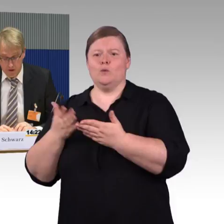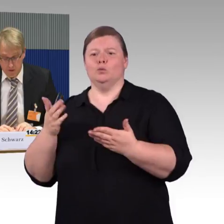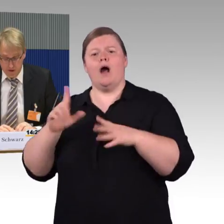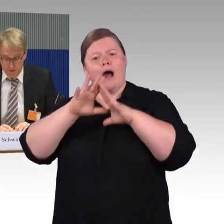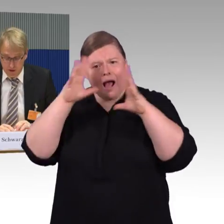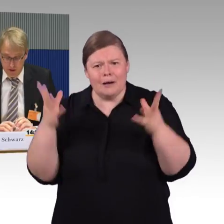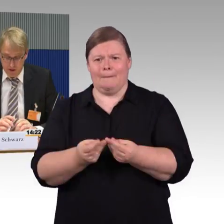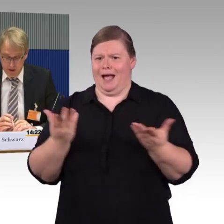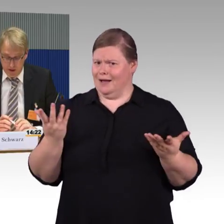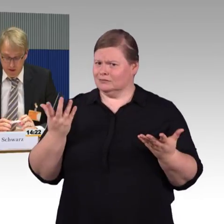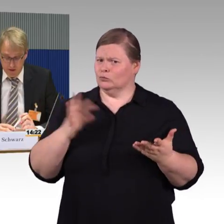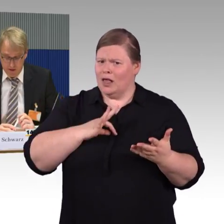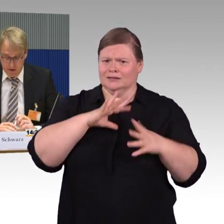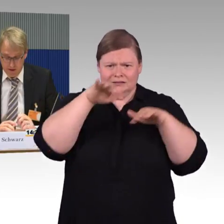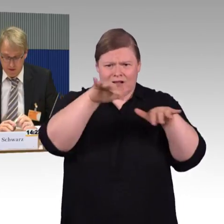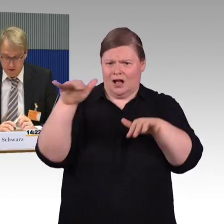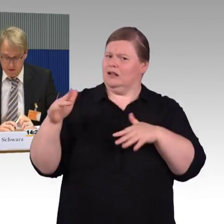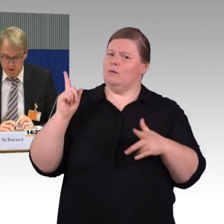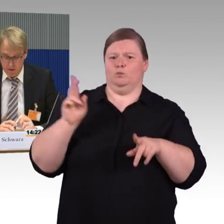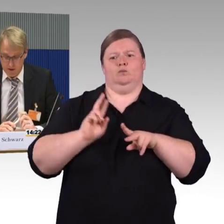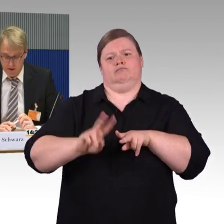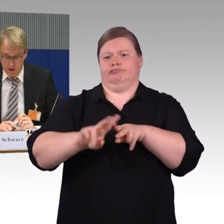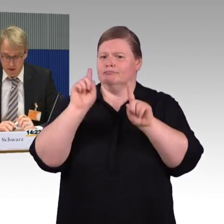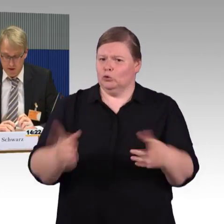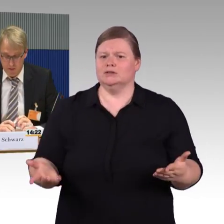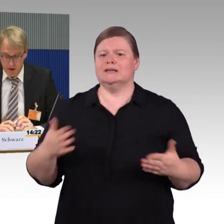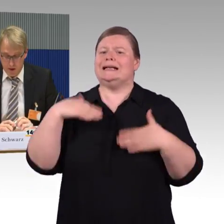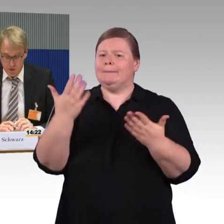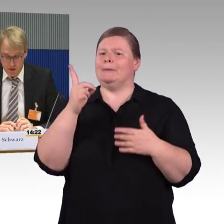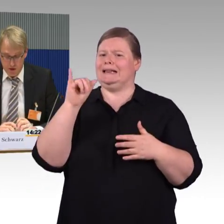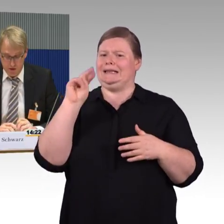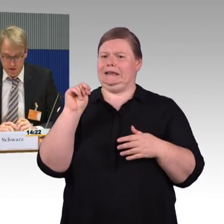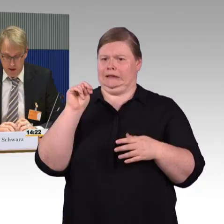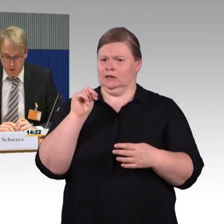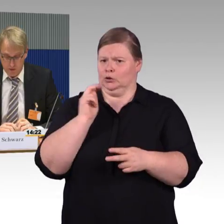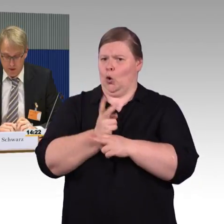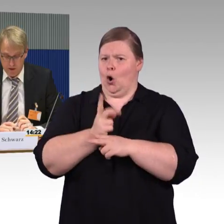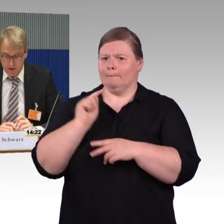wenn die Barrierefreiheit nicht an den Landesgrenzen am Ende Unterschiede ausmacht.